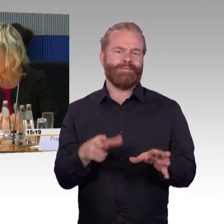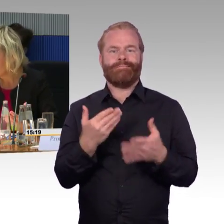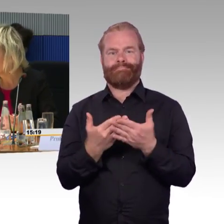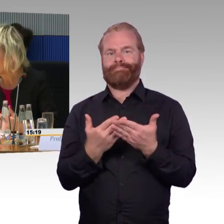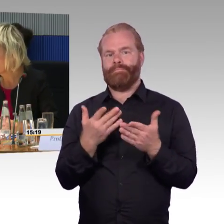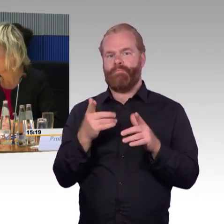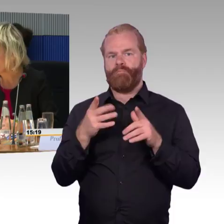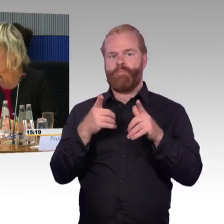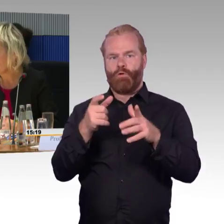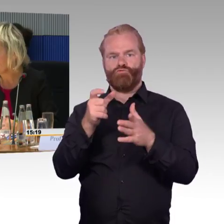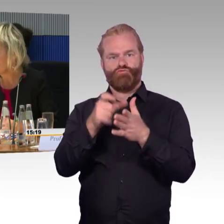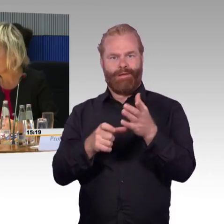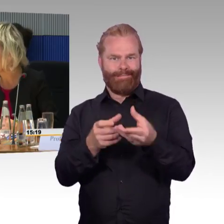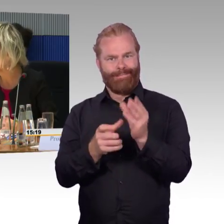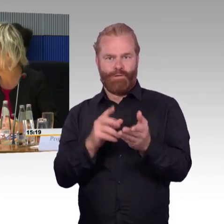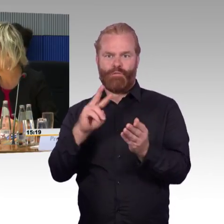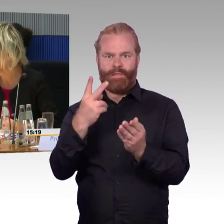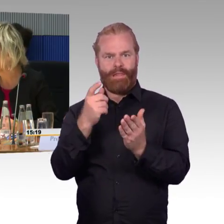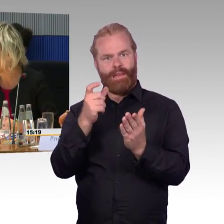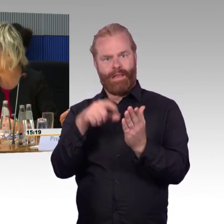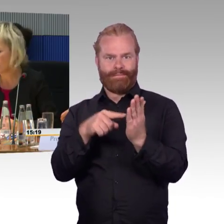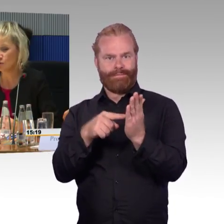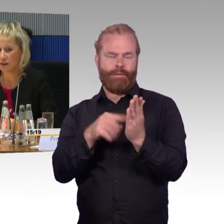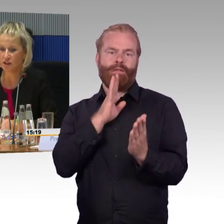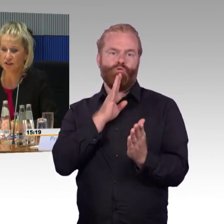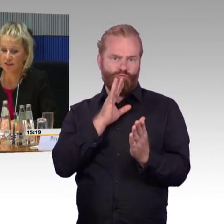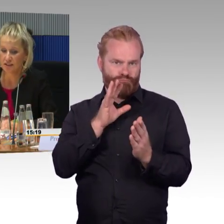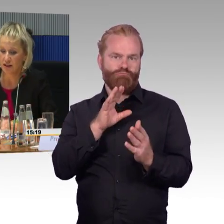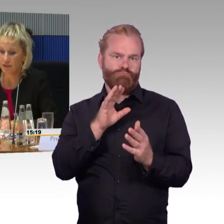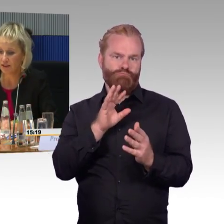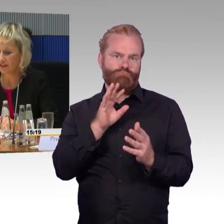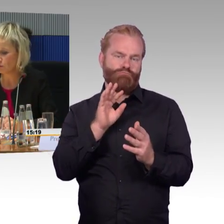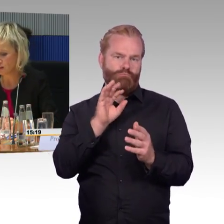In der Broschüre der Bahn steht es auch entsprechend,